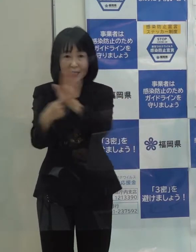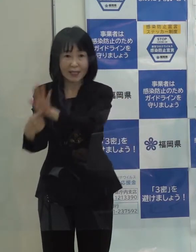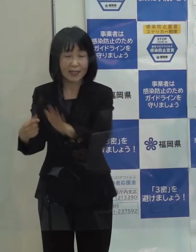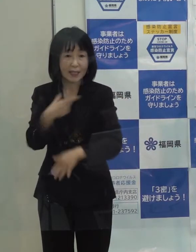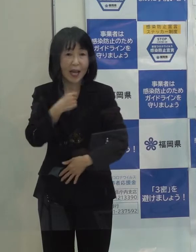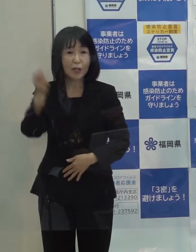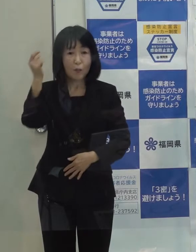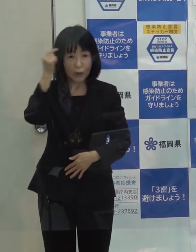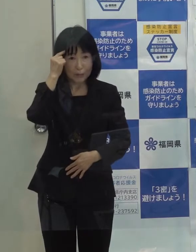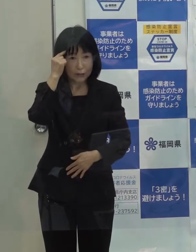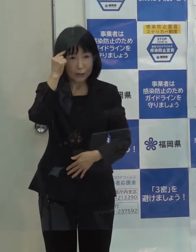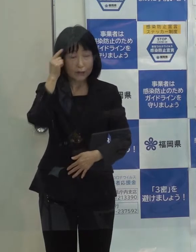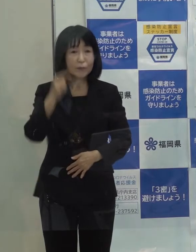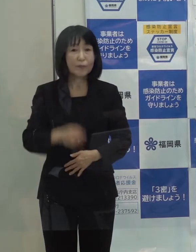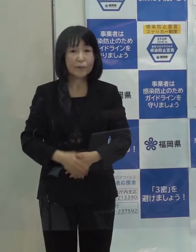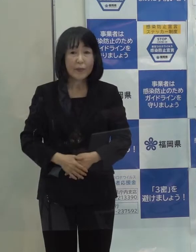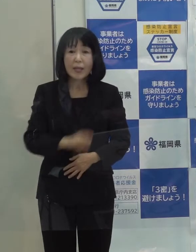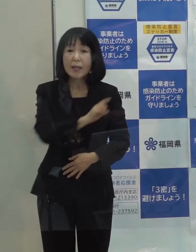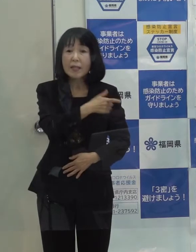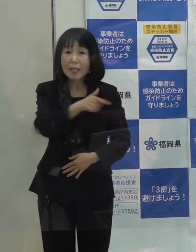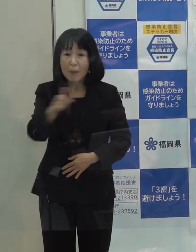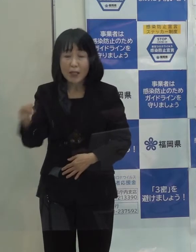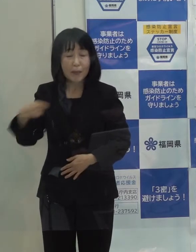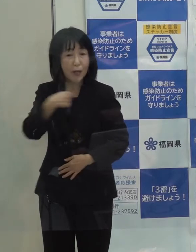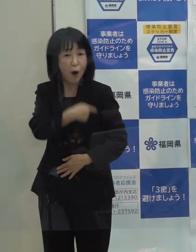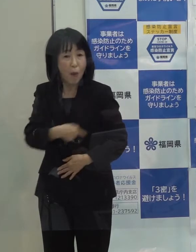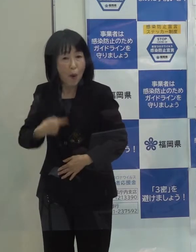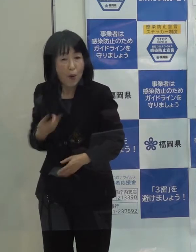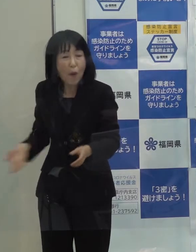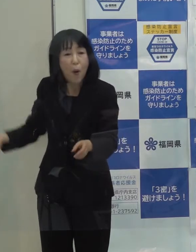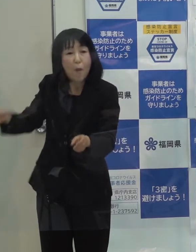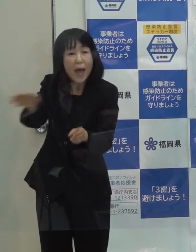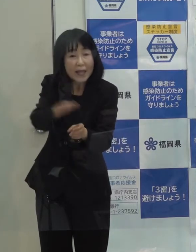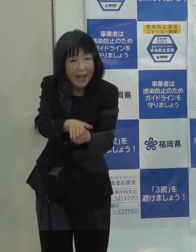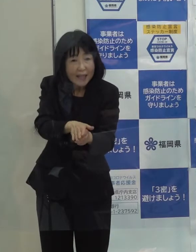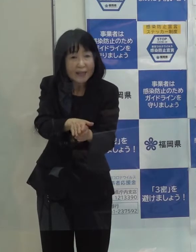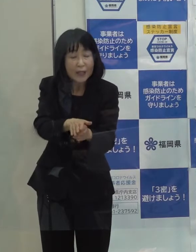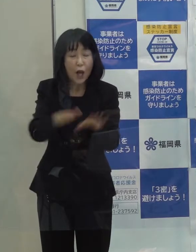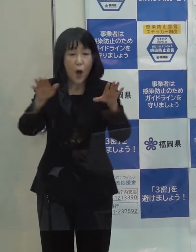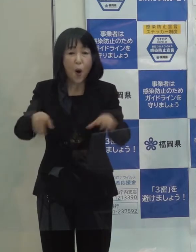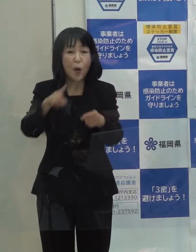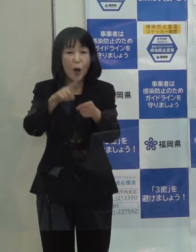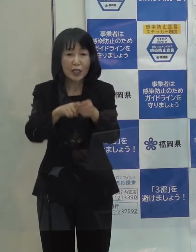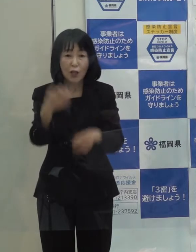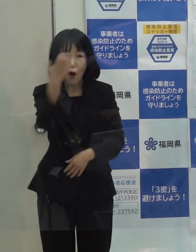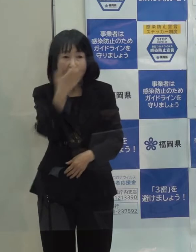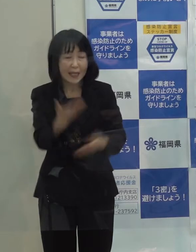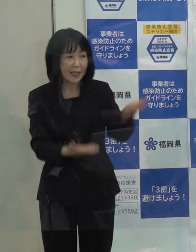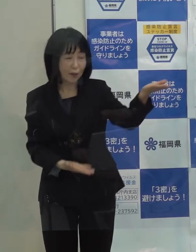そういったもろもろの意味を込めまして 今年の漢字は「発」としました